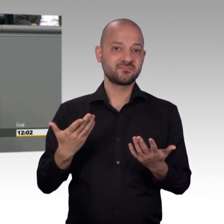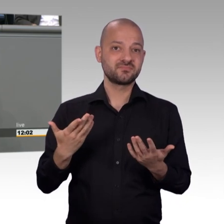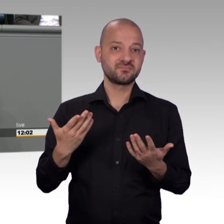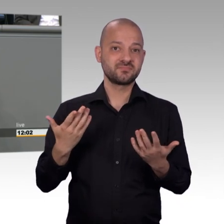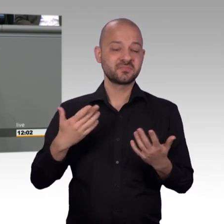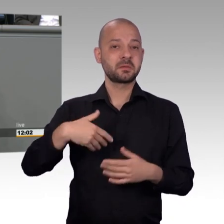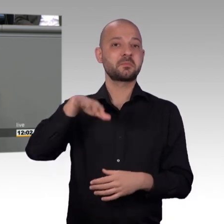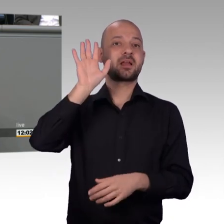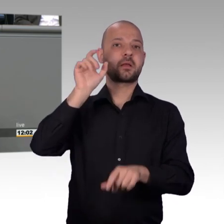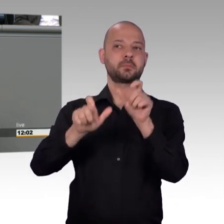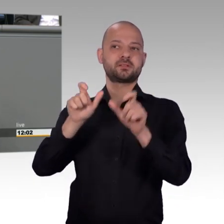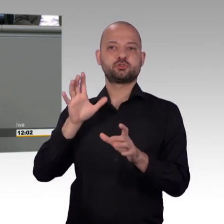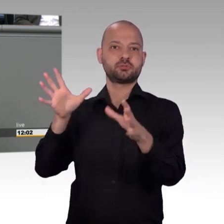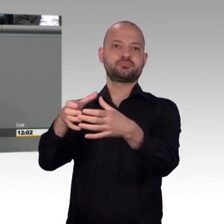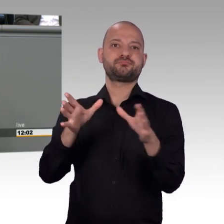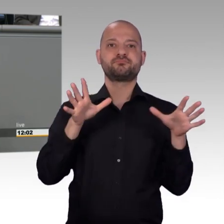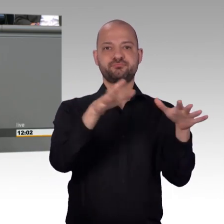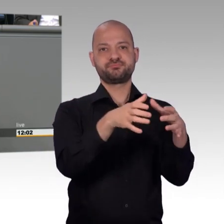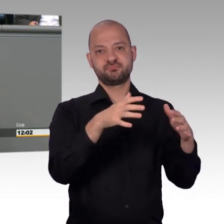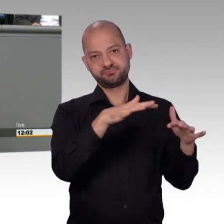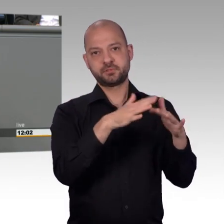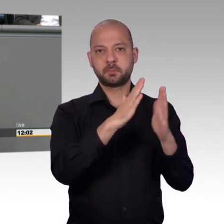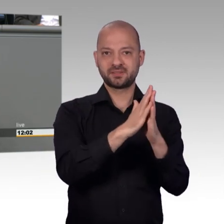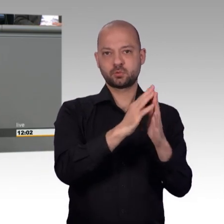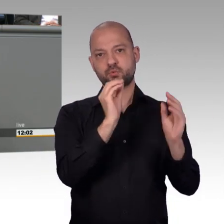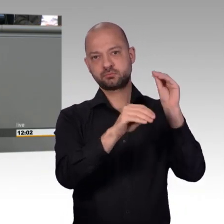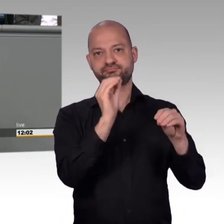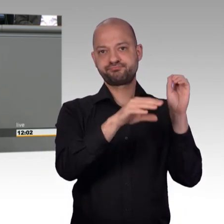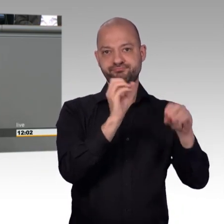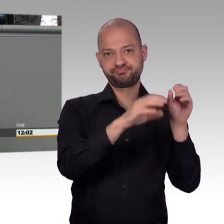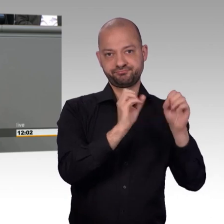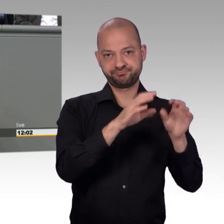Petitionsausschuss der Seismograph sei, dass man da genau sehen kann,